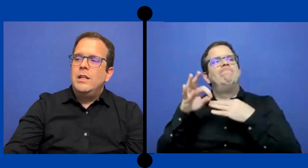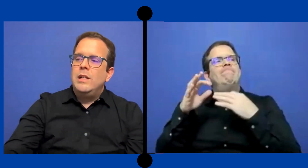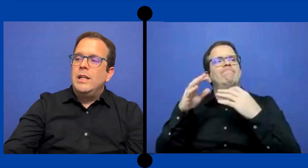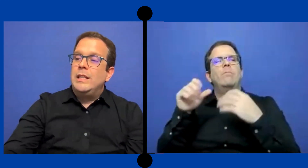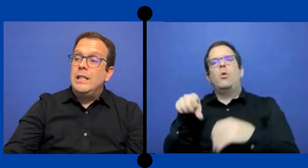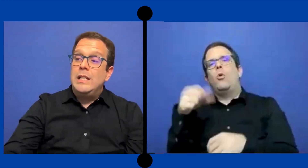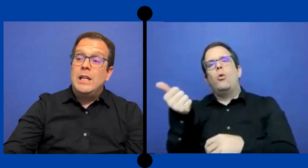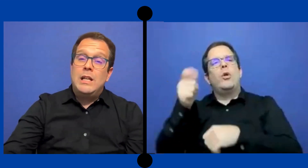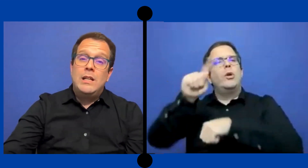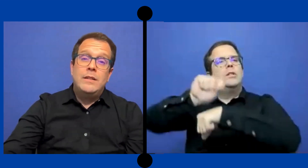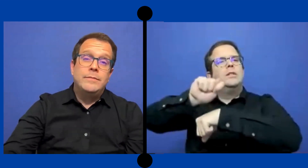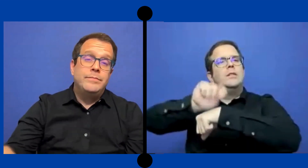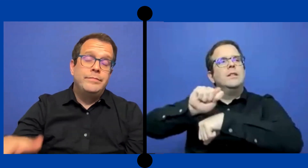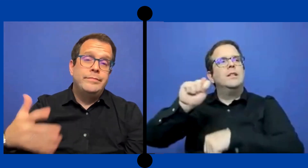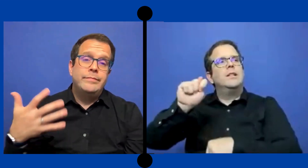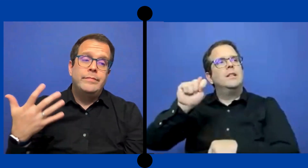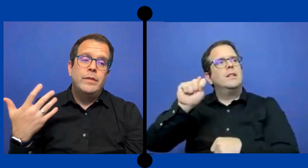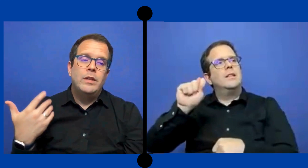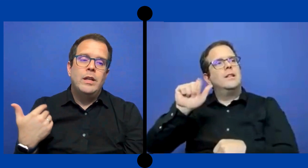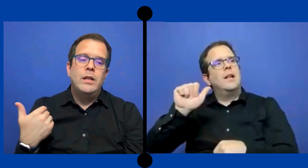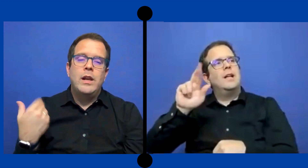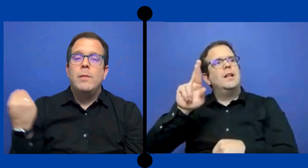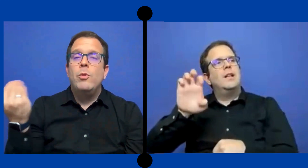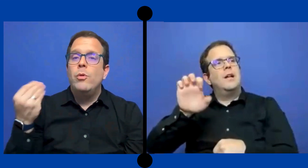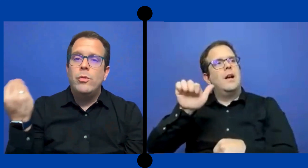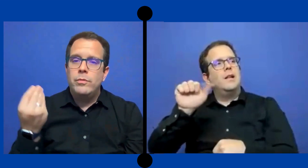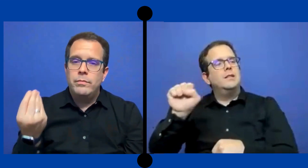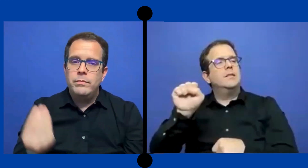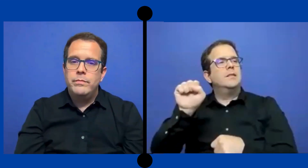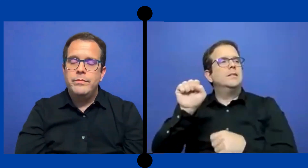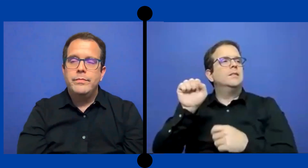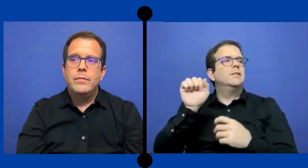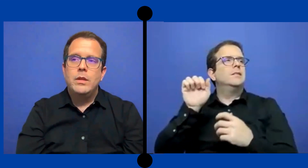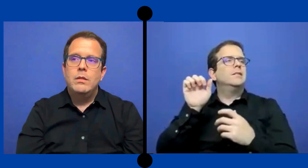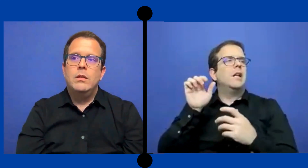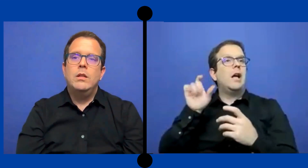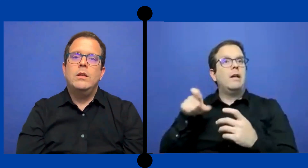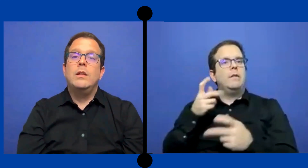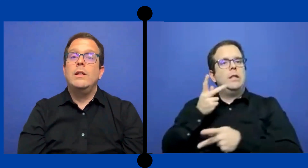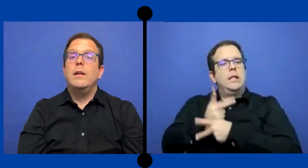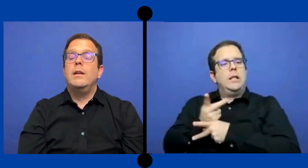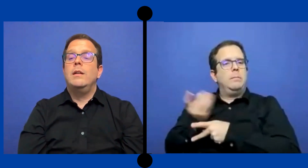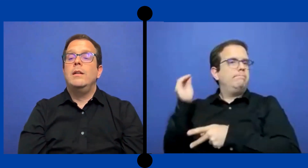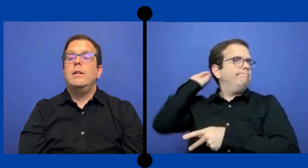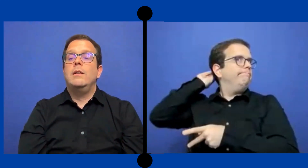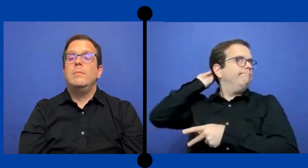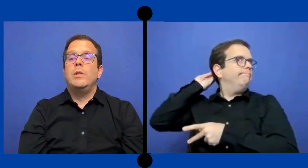que tenía en remojo y tenía que, no se,